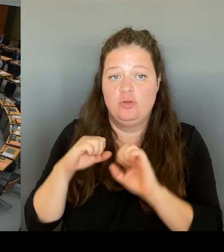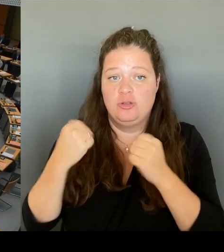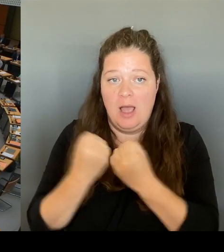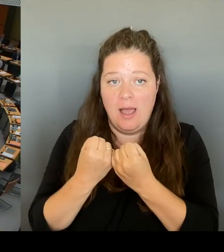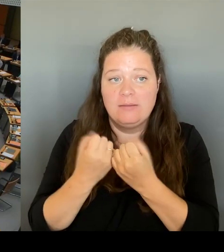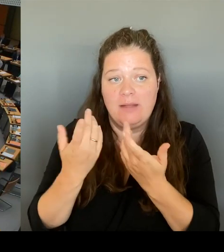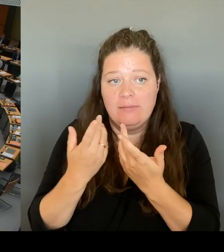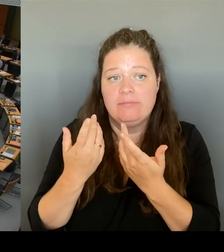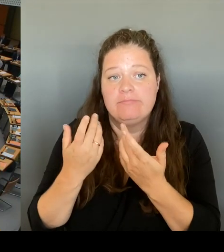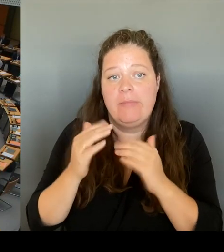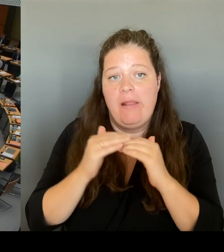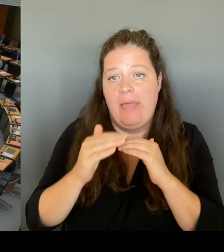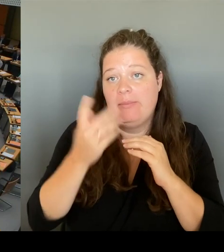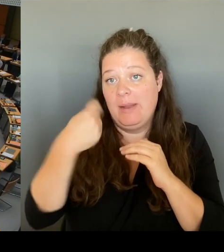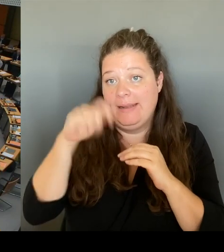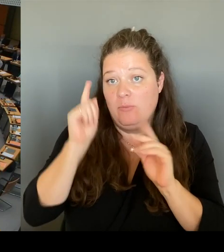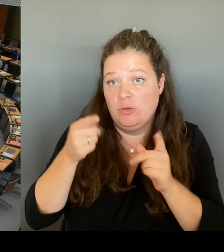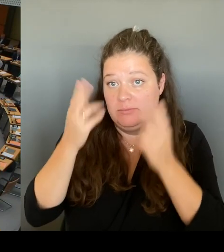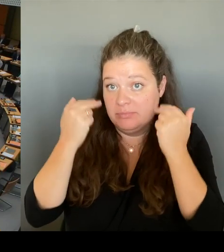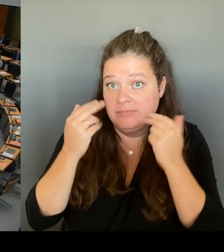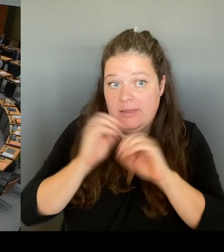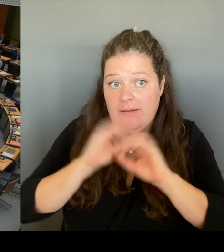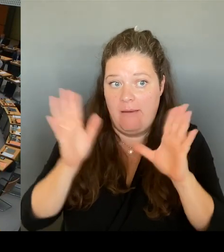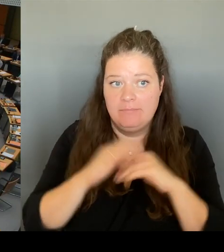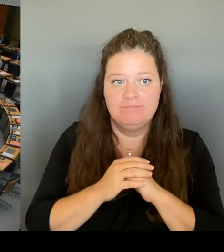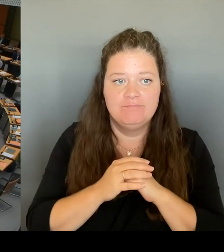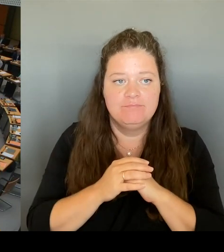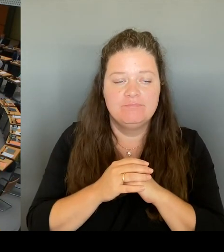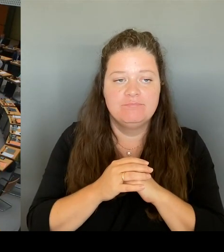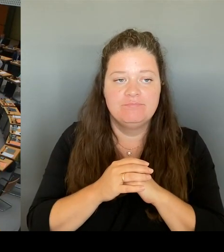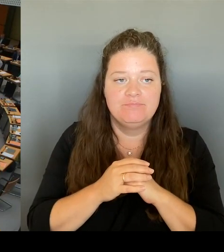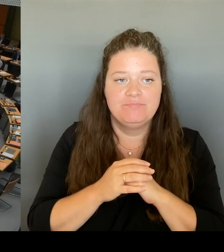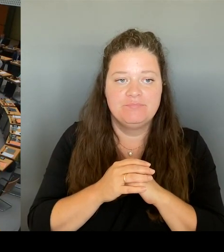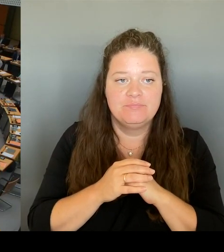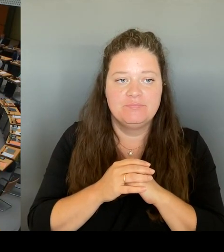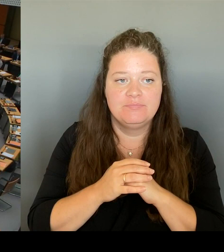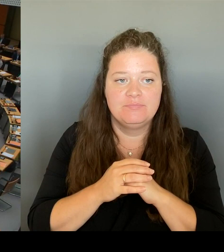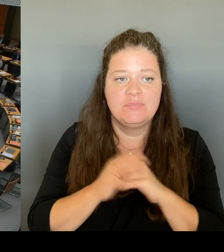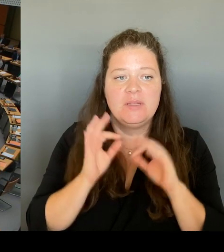(Rednerwechsel) Vielen Dank, Herr Präsident. Ich stelle die Frage an den Senat.